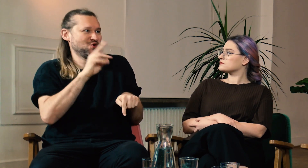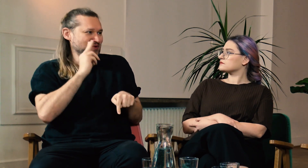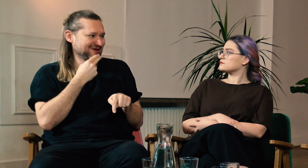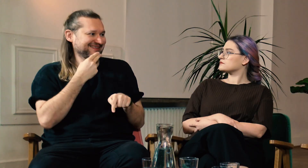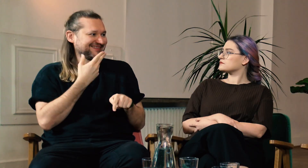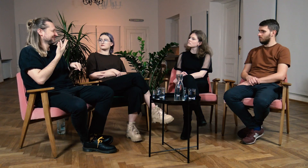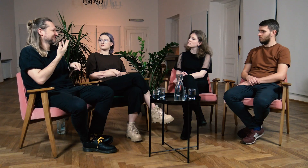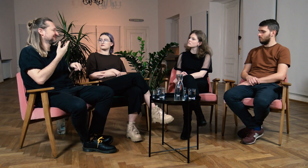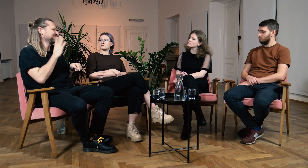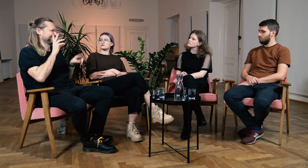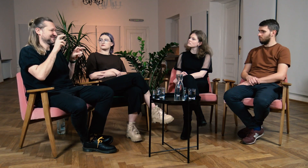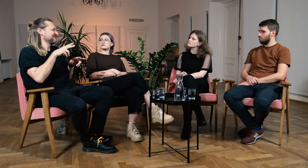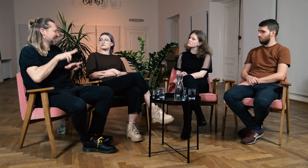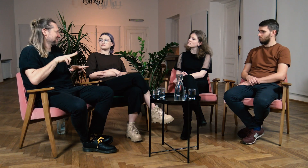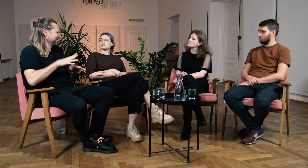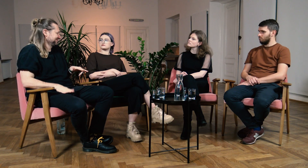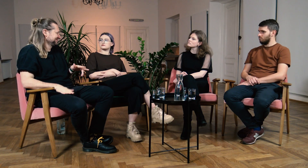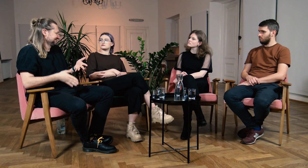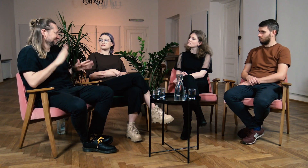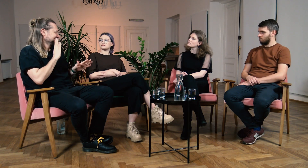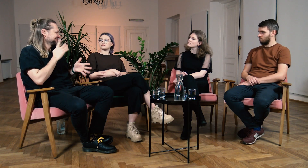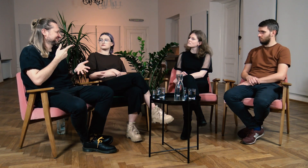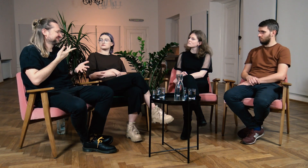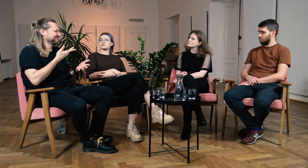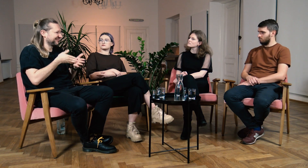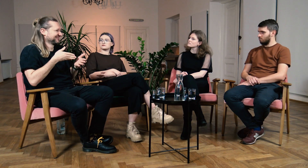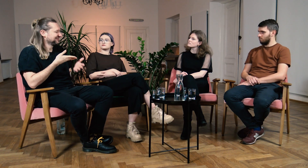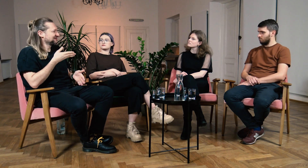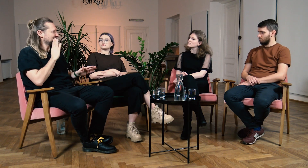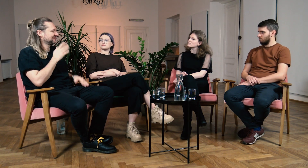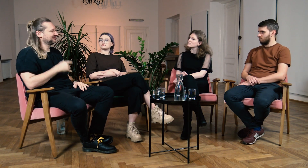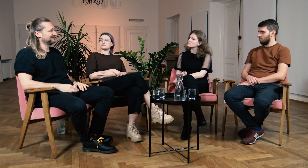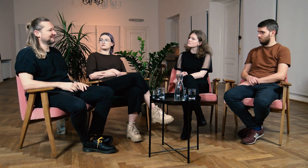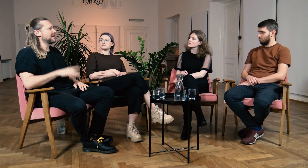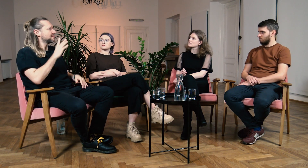Tak jakby wszyscy zapominali, że jestem Głuchy i traktują mnie jak “family dog”. Napotykam wtedy wiele barier.